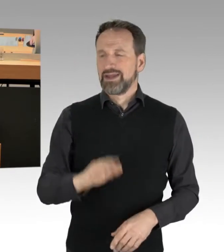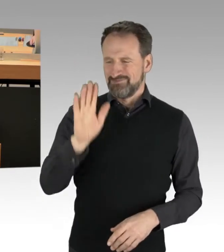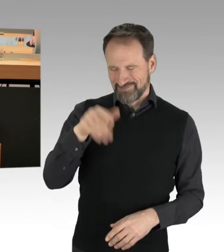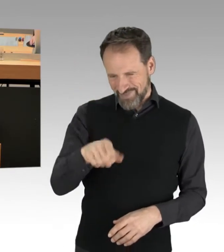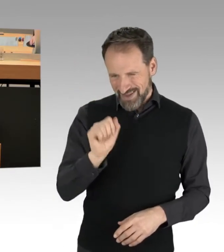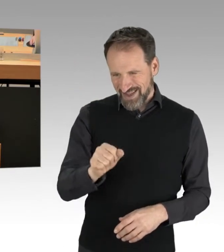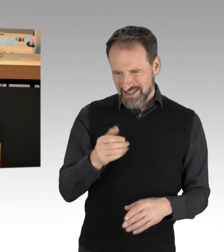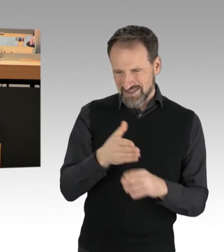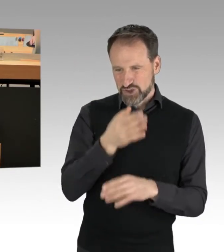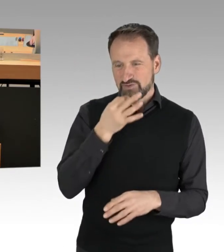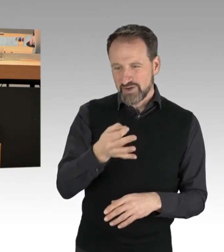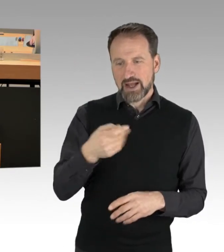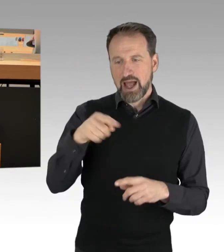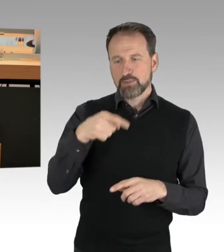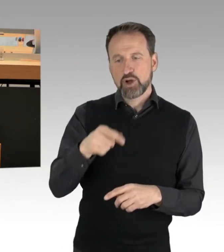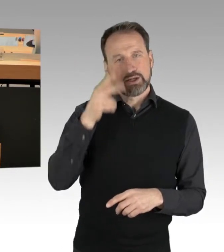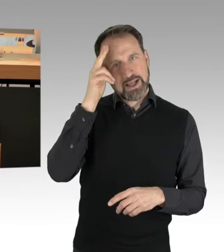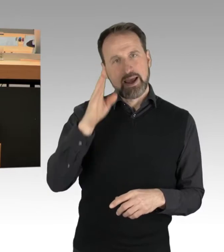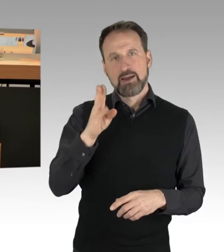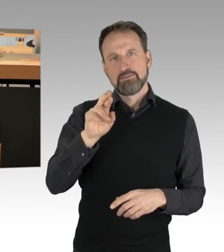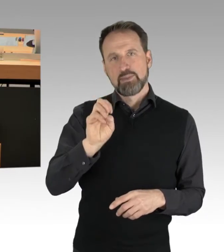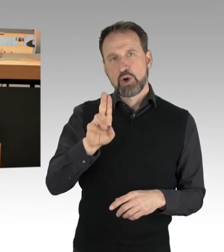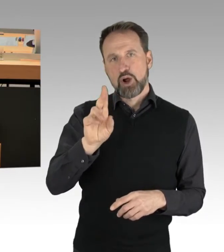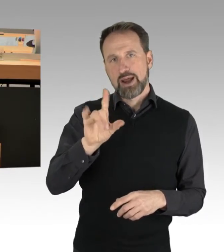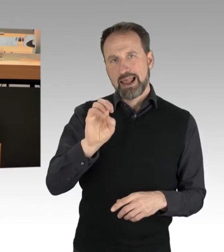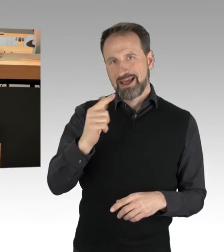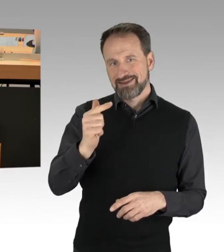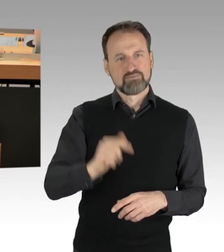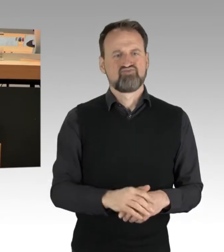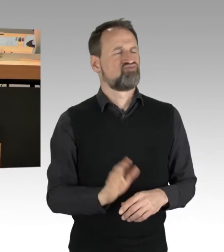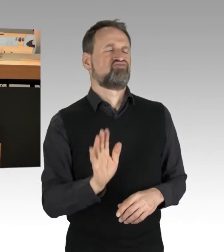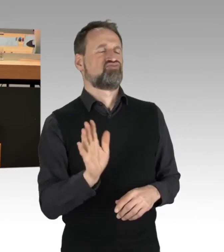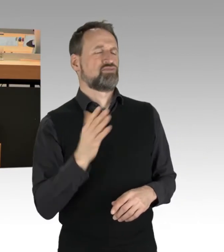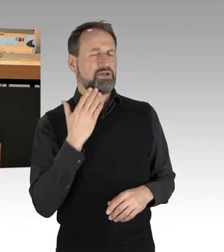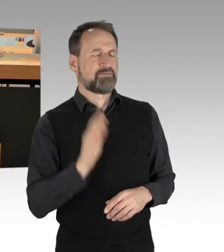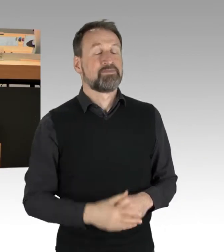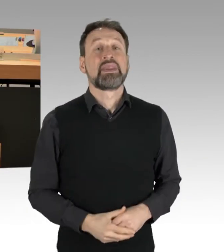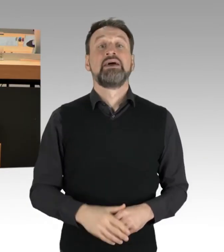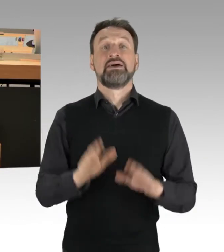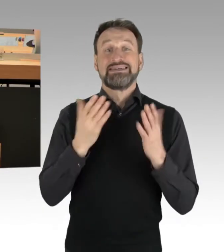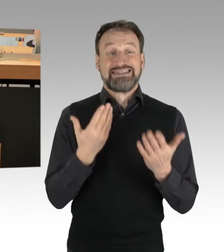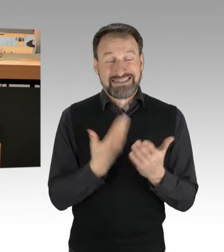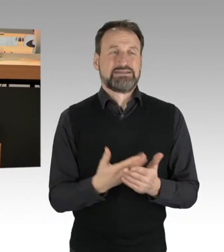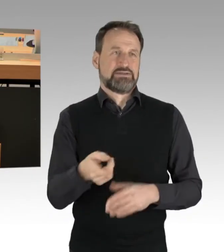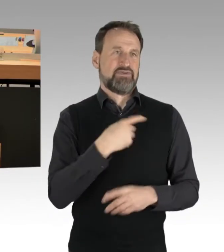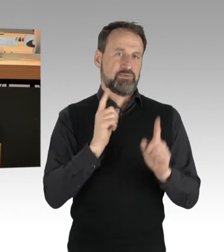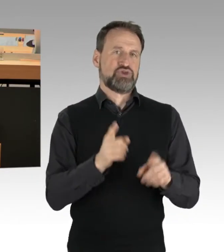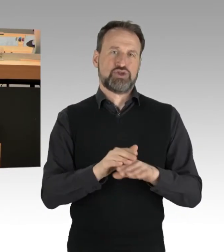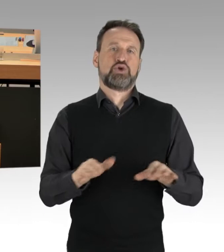(Rednerwechsel) Herzlichen Dank, nein. Das muss der Grundsatz sein, den wir hier alle verfolgen sollten, denn es kann nicht sein,